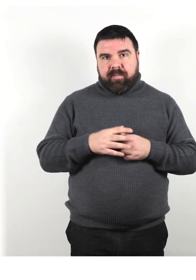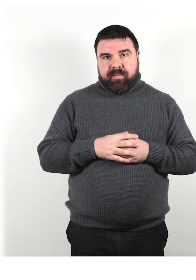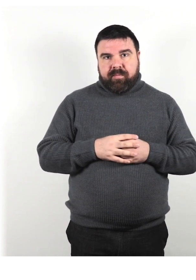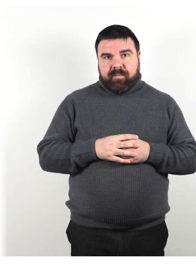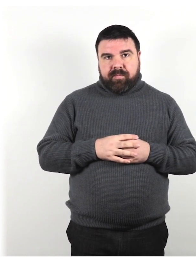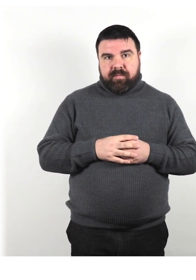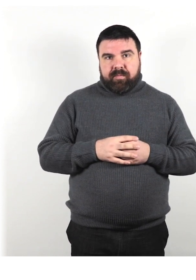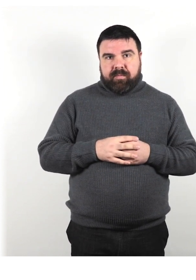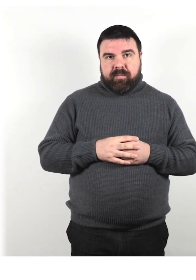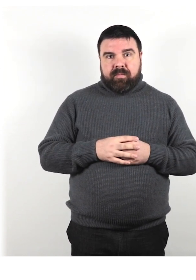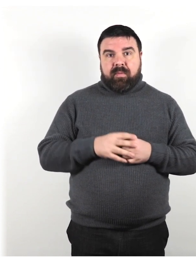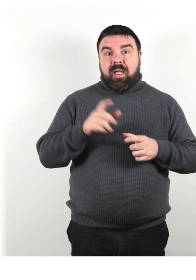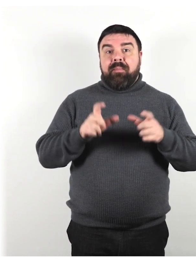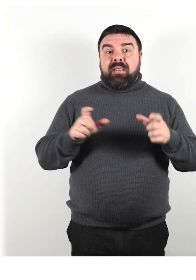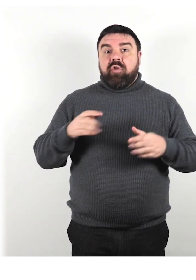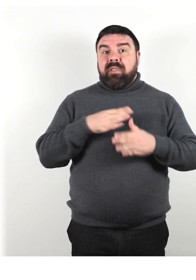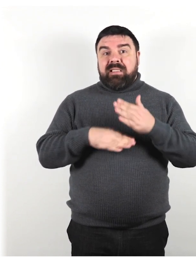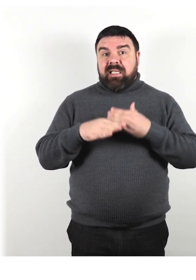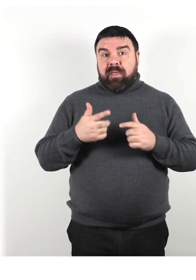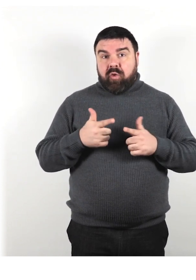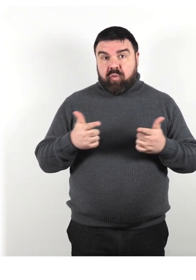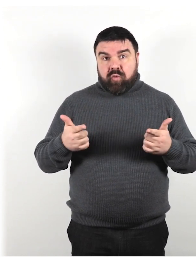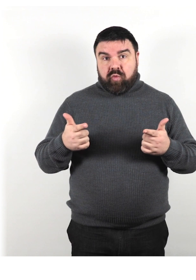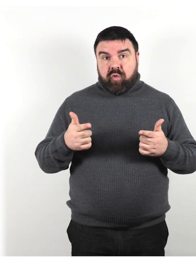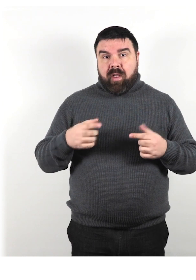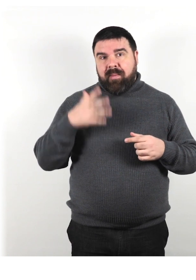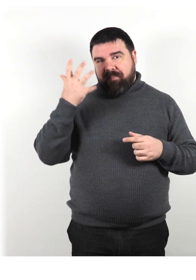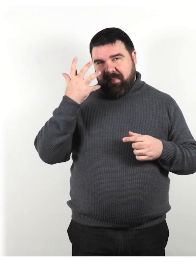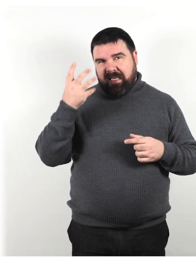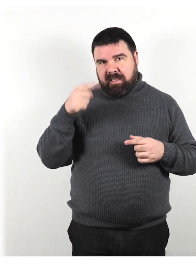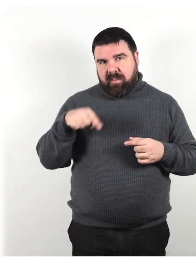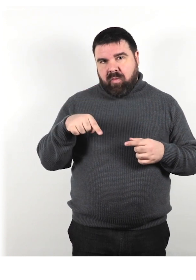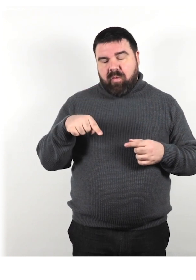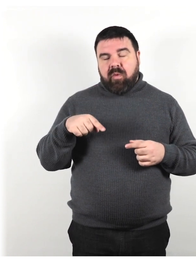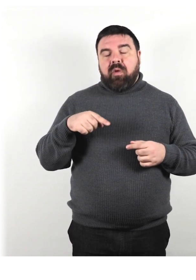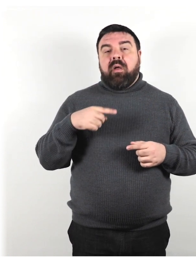Le persone senza disabilità, secondo questi miti, devono prendersi cura delle persone che che invece hanno una disabilità.